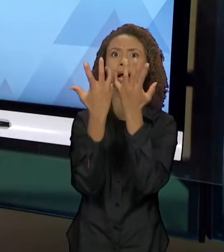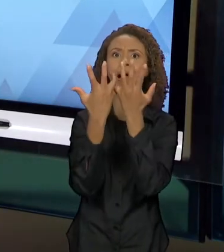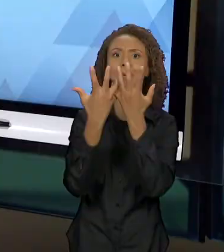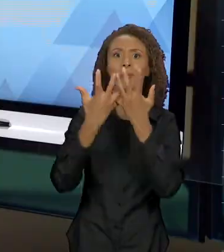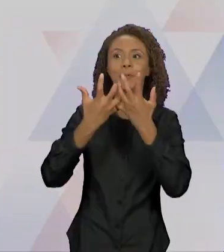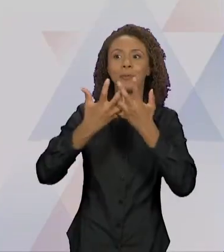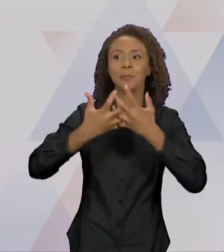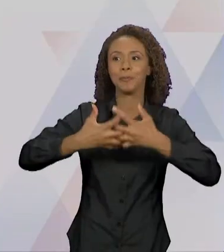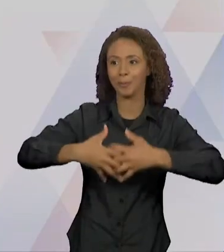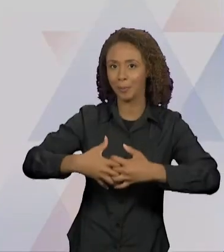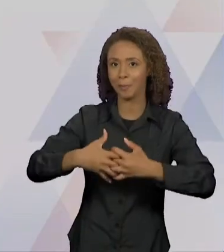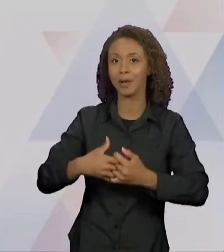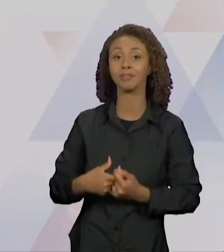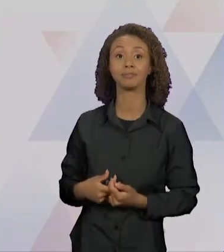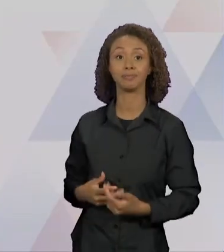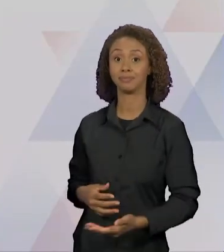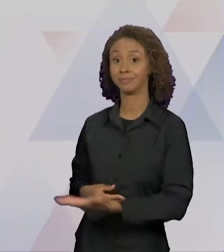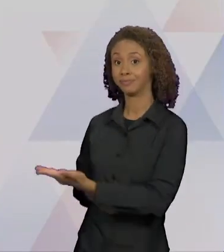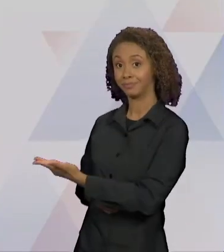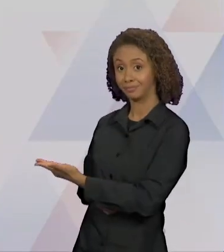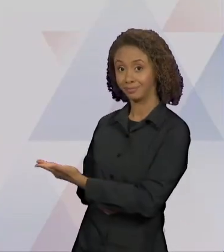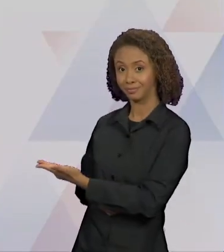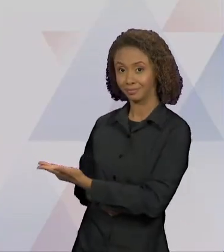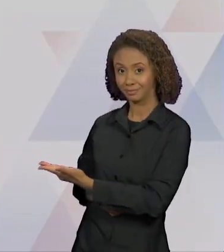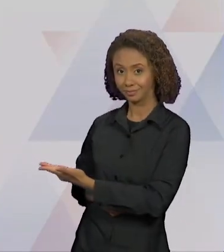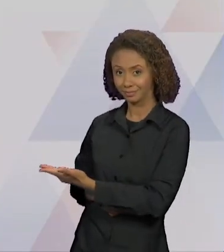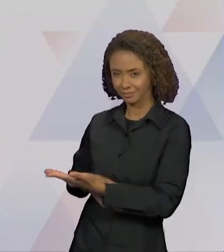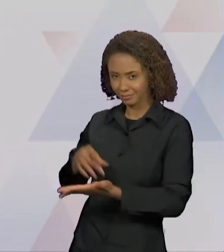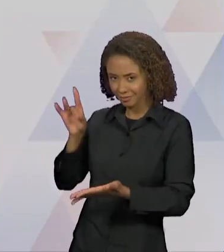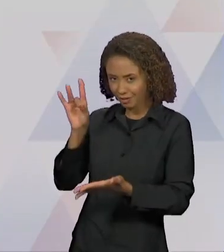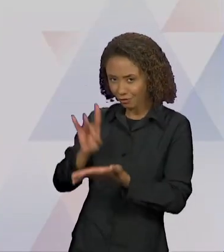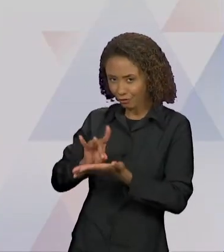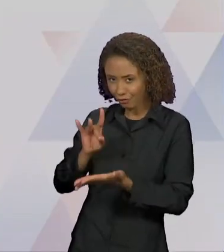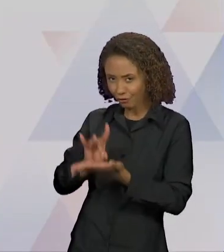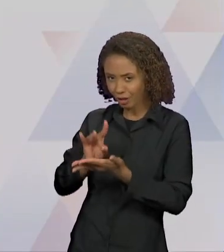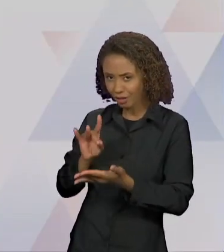"A RAPOSA COM UM MANTO DE LOBO, QUER PASTO NOVO